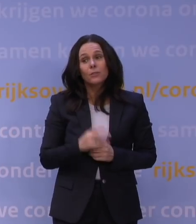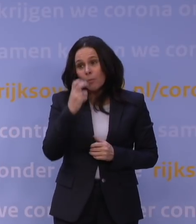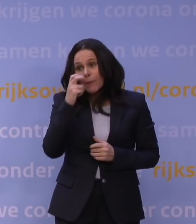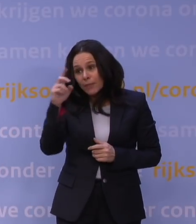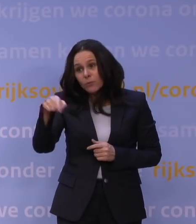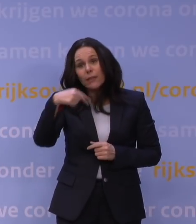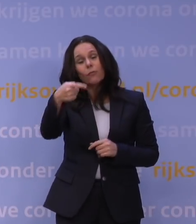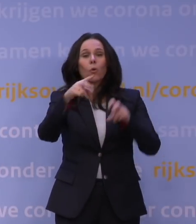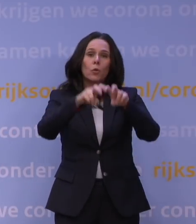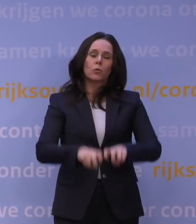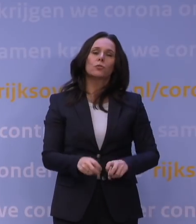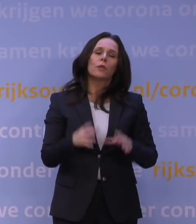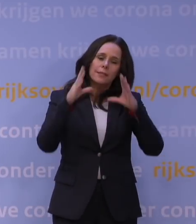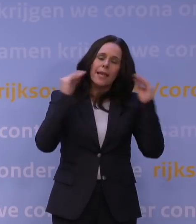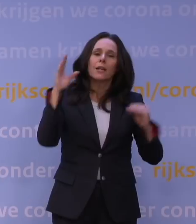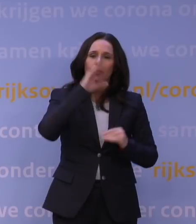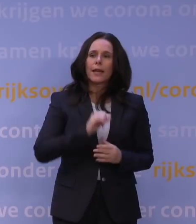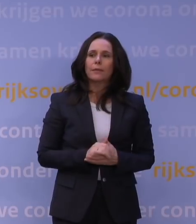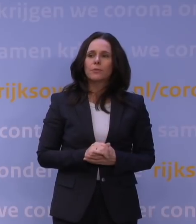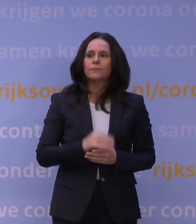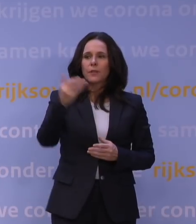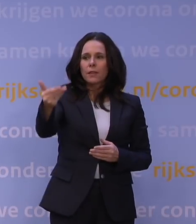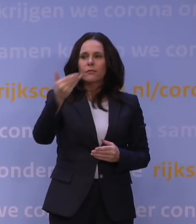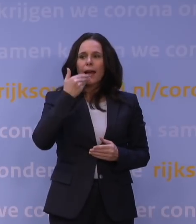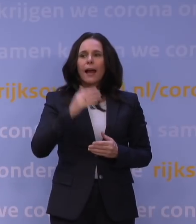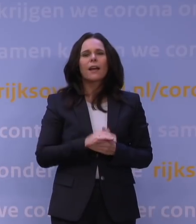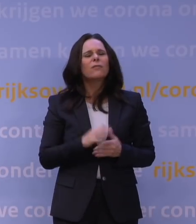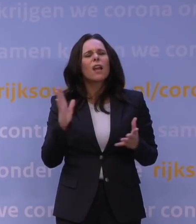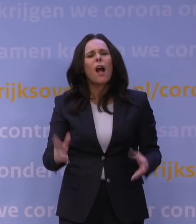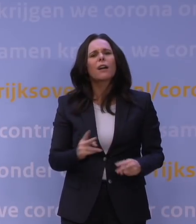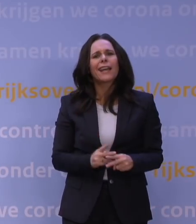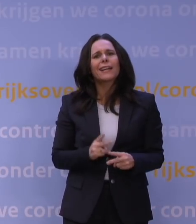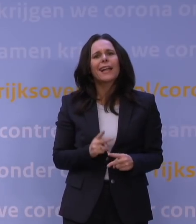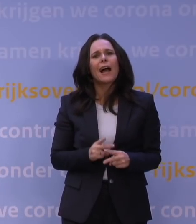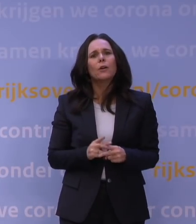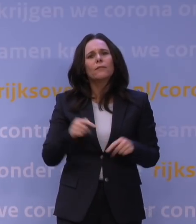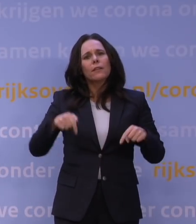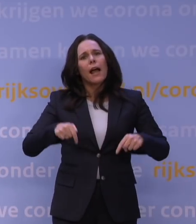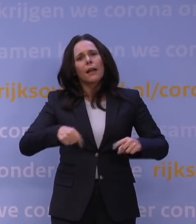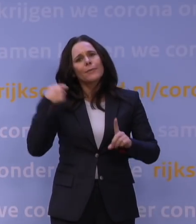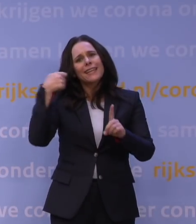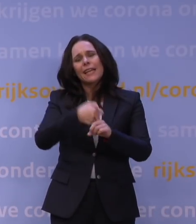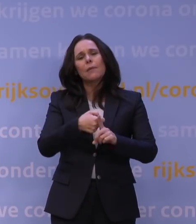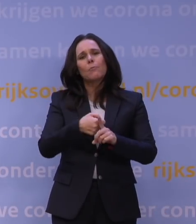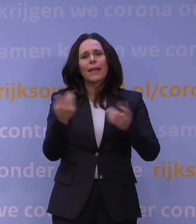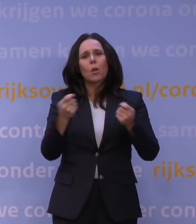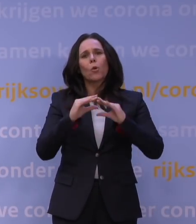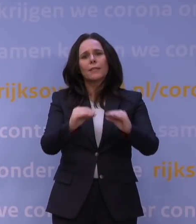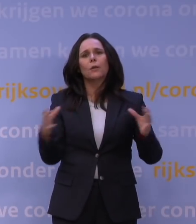naar uw volgende onderzoek, dat Nederland dat snapt. Morgen weer een onderzoek. Heeft u wel rekening gehouden vandaag ook met de impact van deze lockdown op de samenleving?